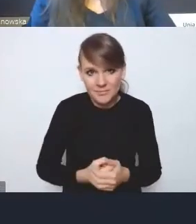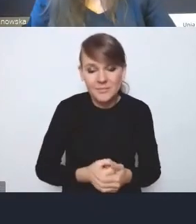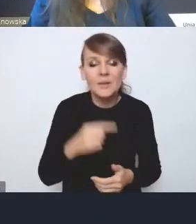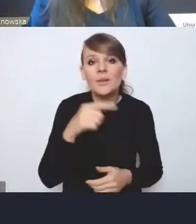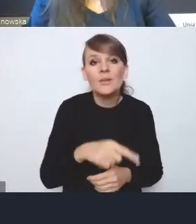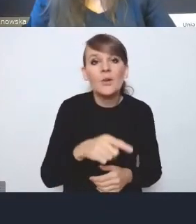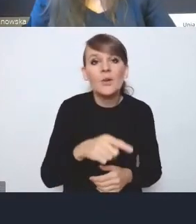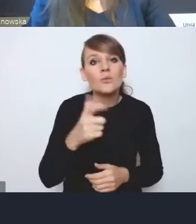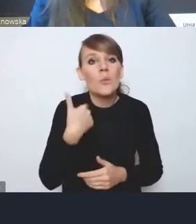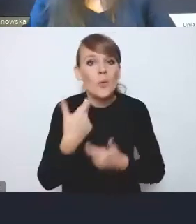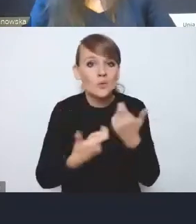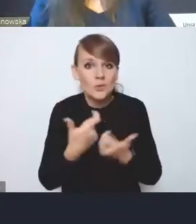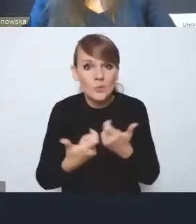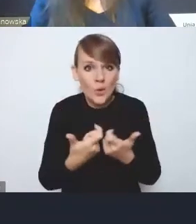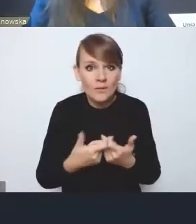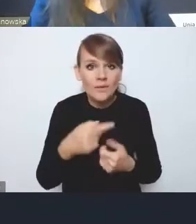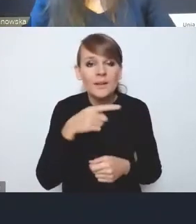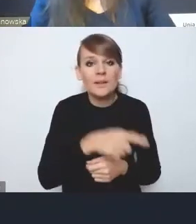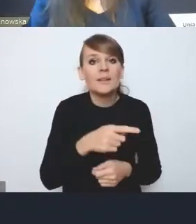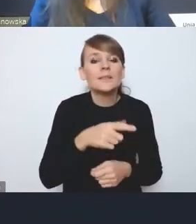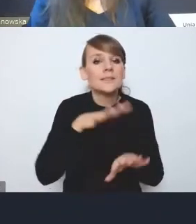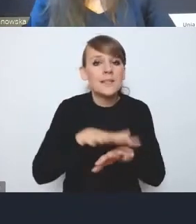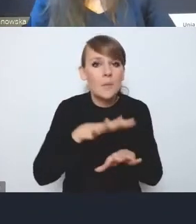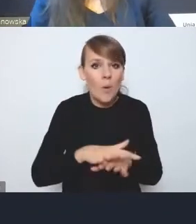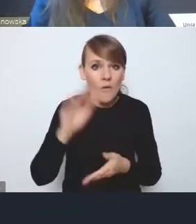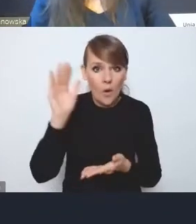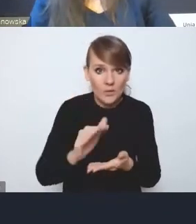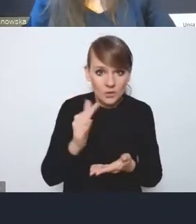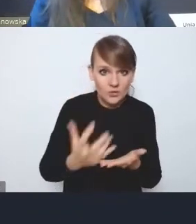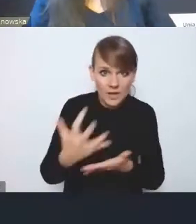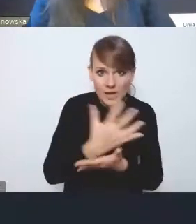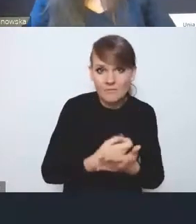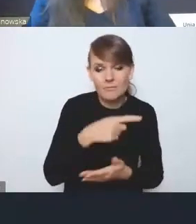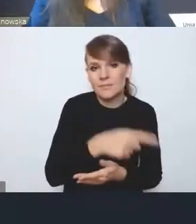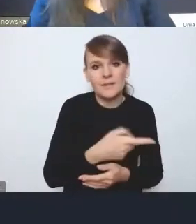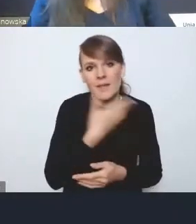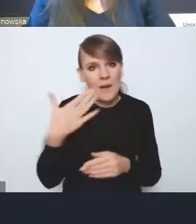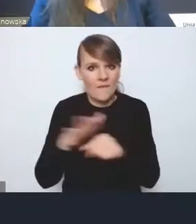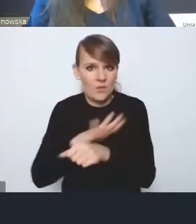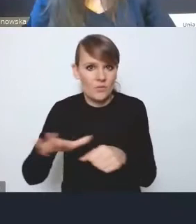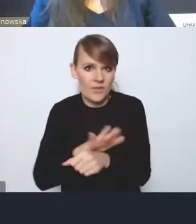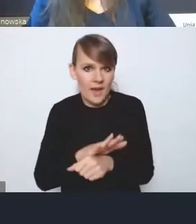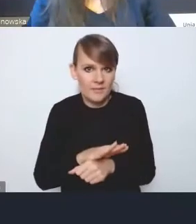w temacie systemowego obniżenia dochodów, zupełnie nie jest wyrównane przez te rekompensaty